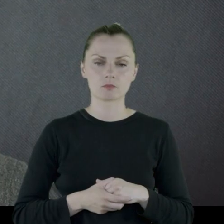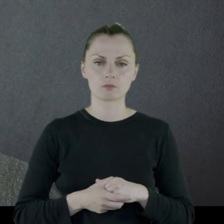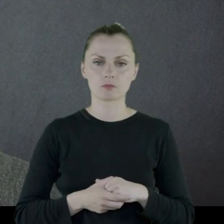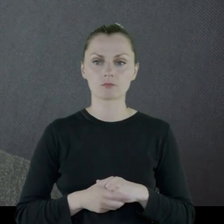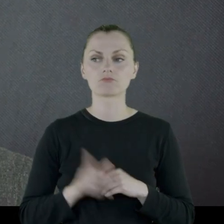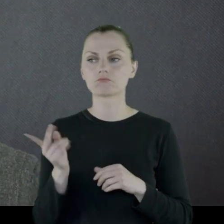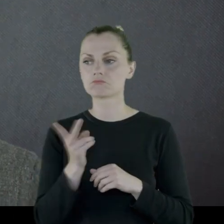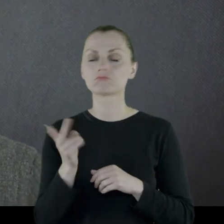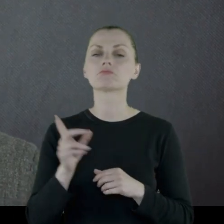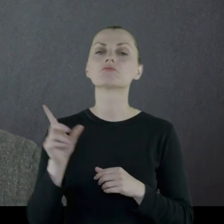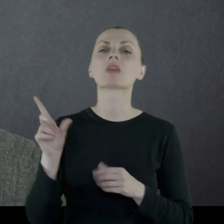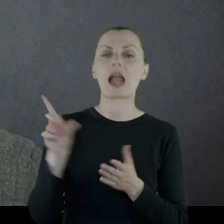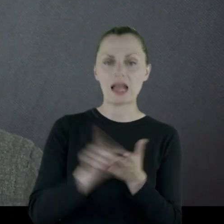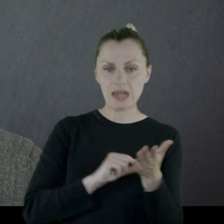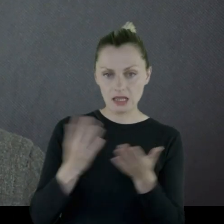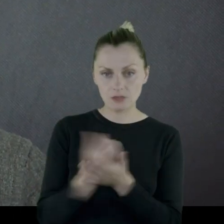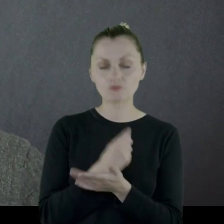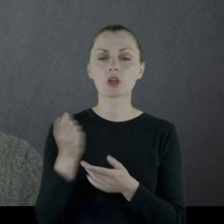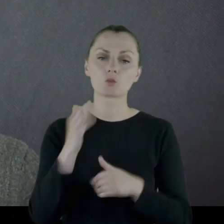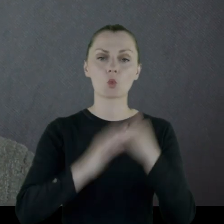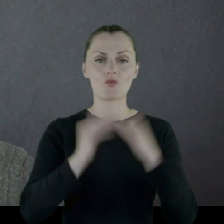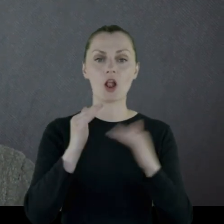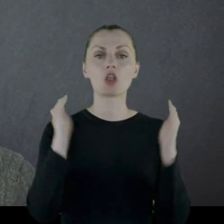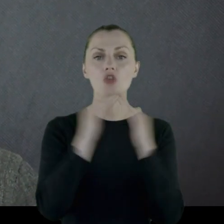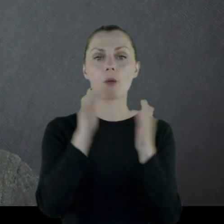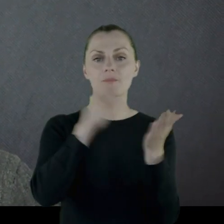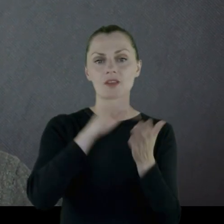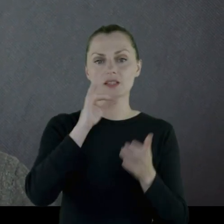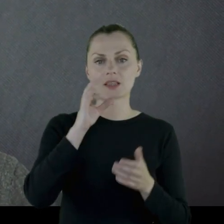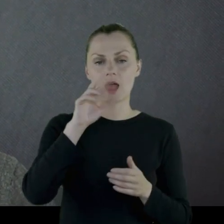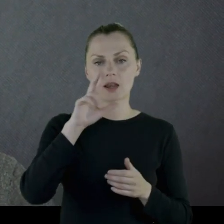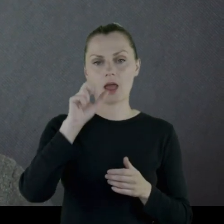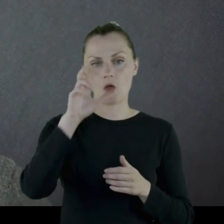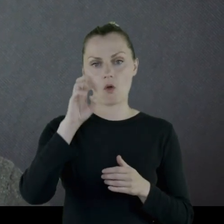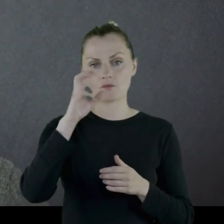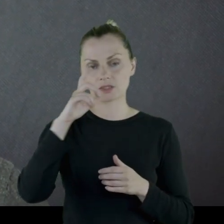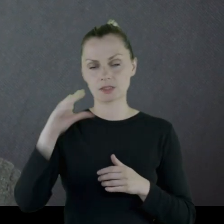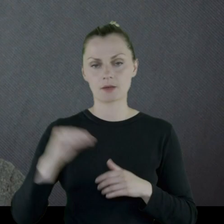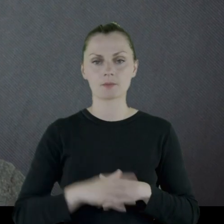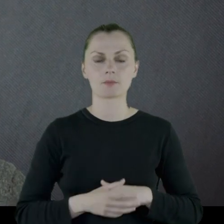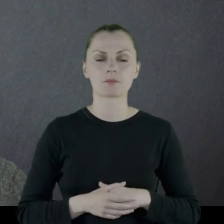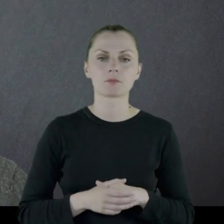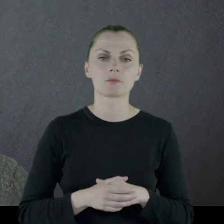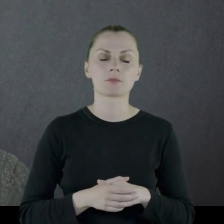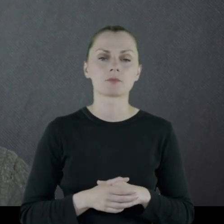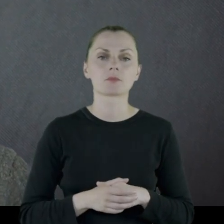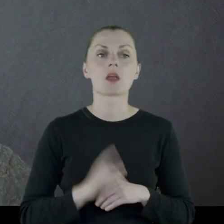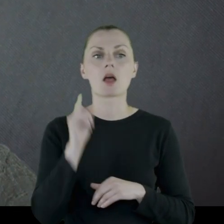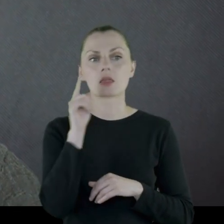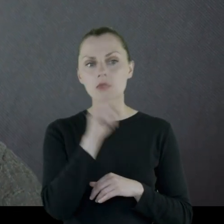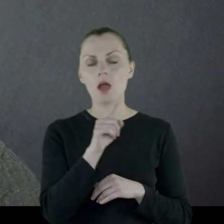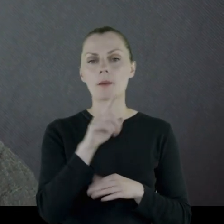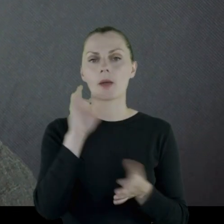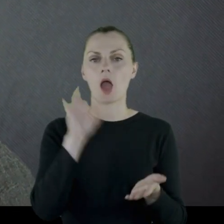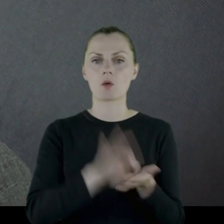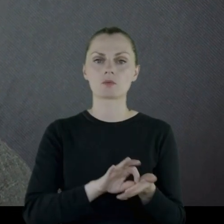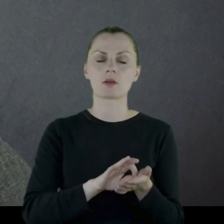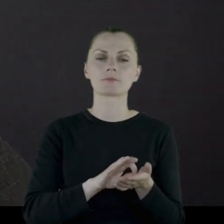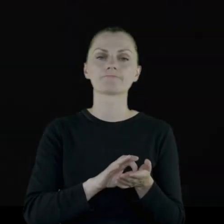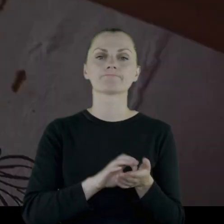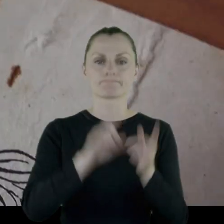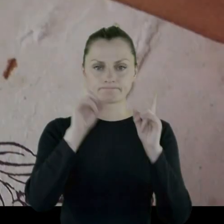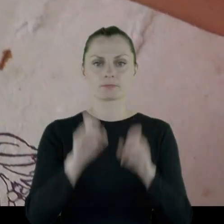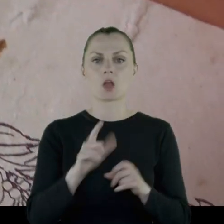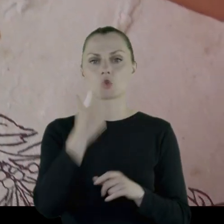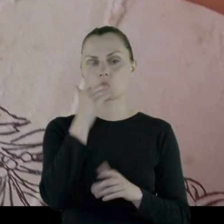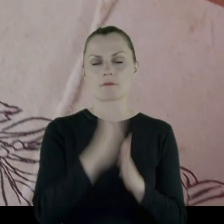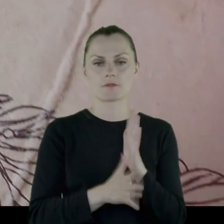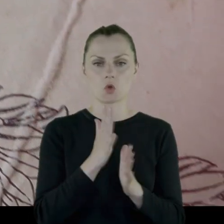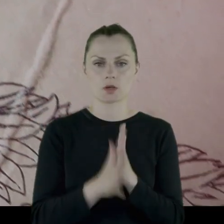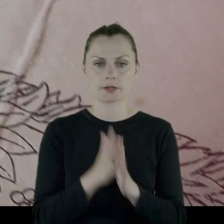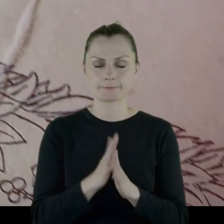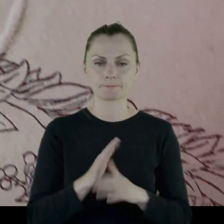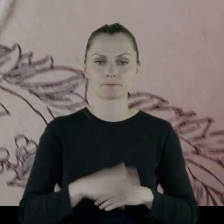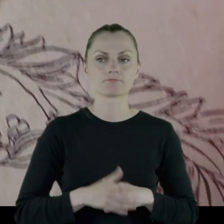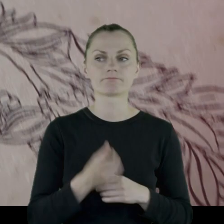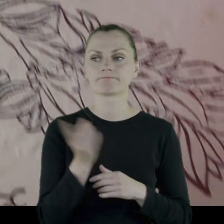Wzięli kredyt, wybudowali sobie dom w Starachowicach i tam zastał ich wybuch II wojny.